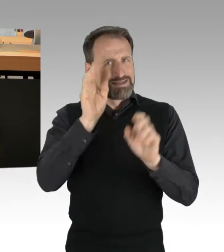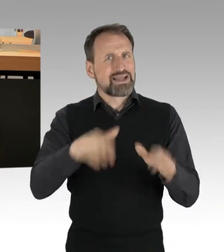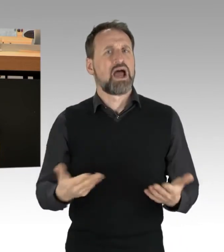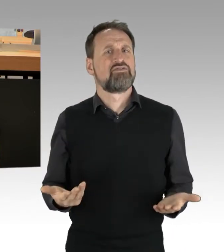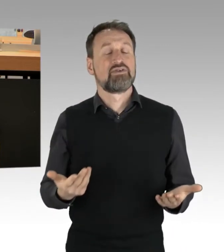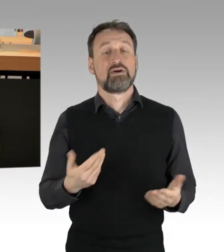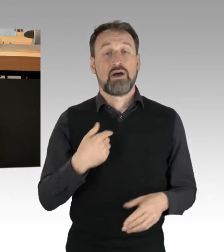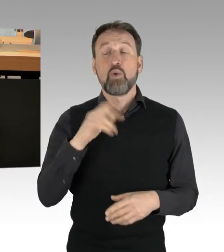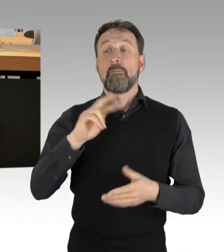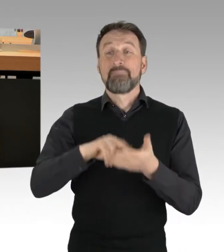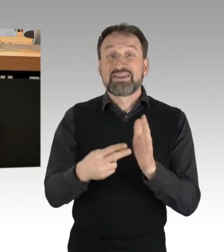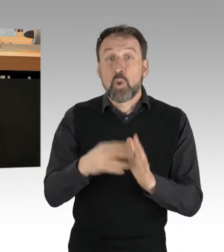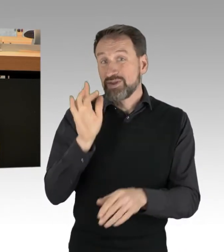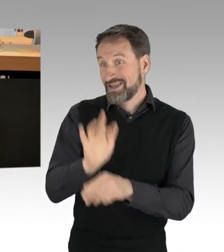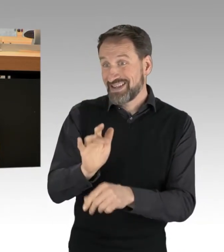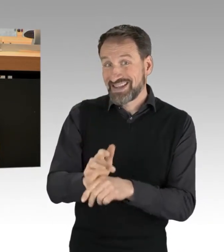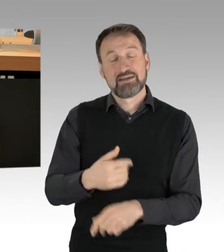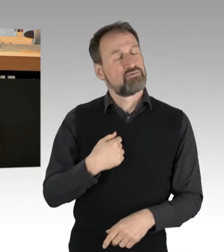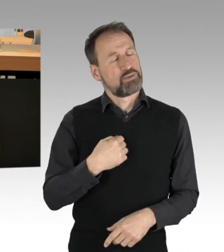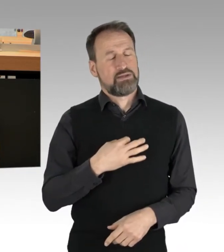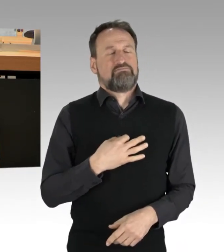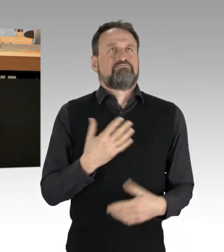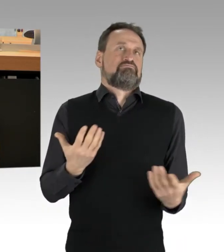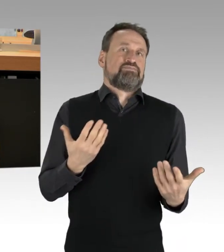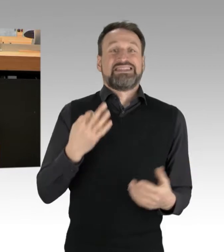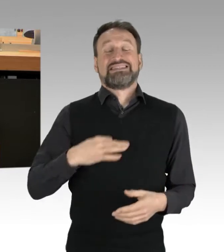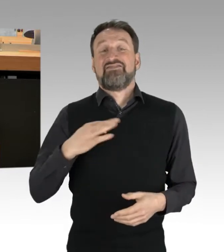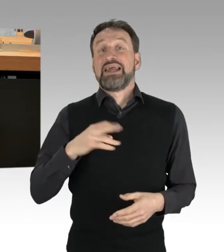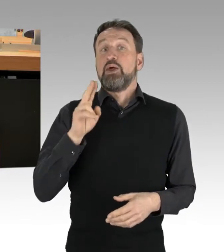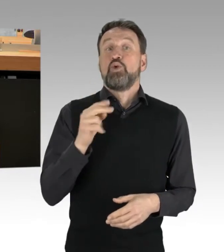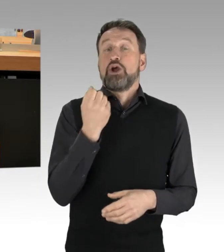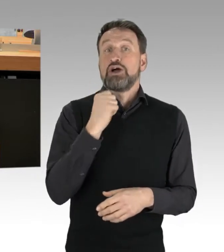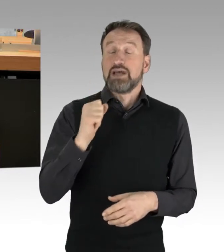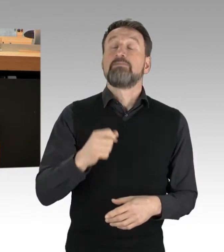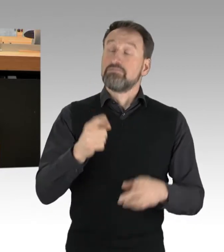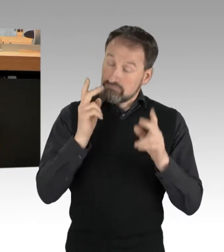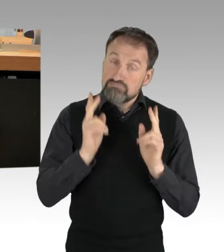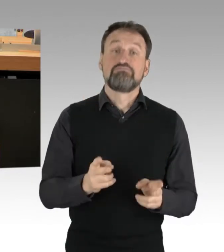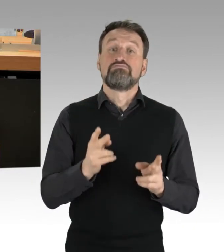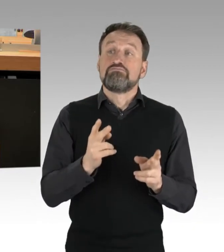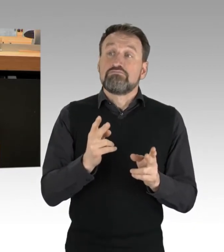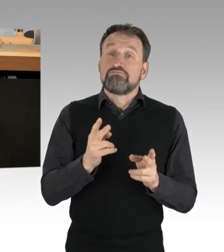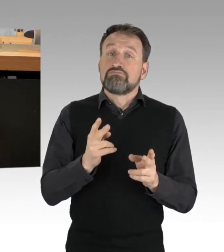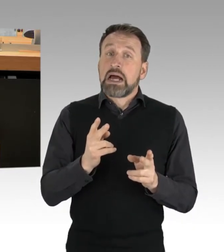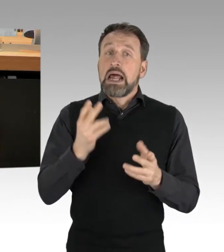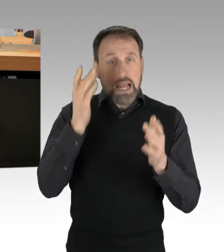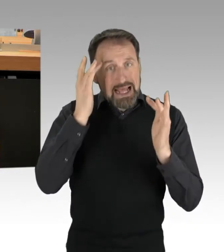Ich persönlich halte zivilen Ungehorsam zunächst für ein legitimes Mittel. (Applaus)